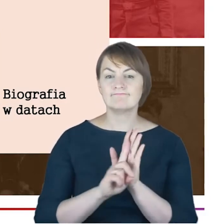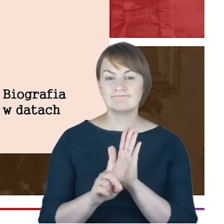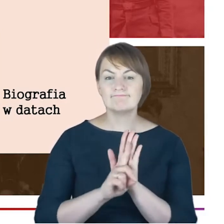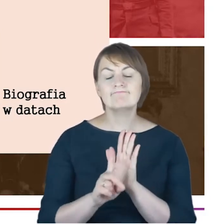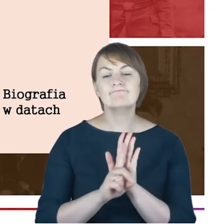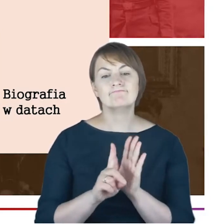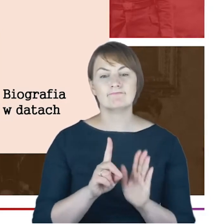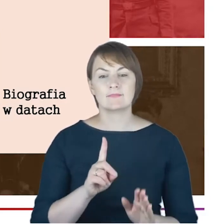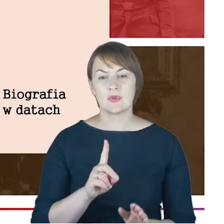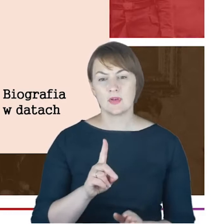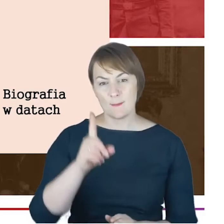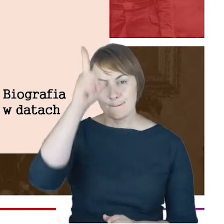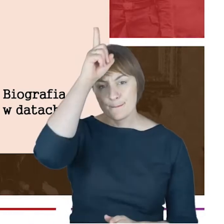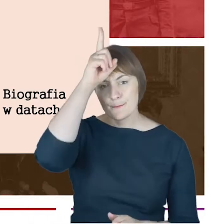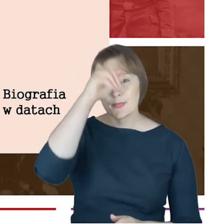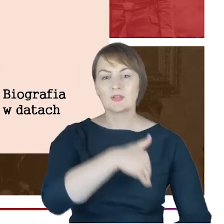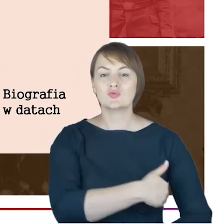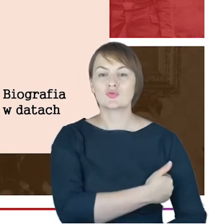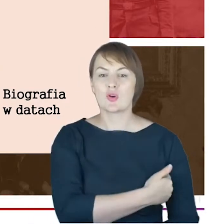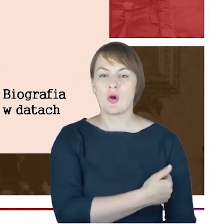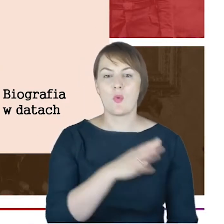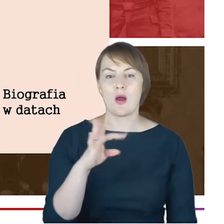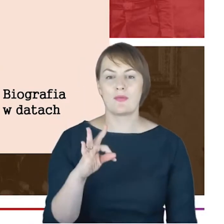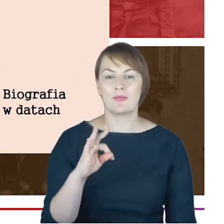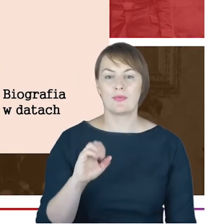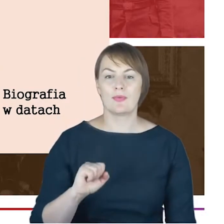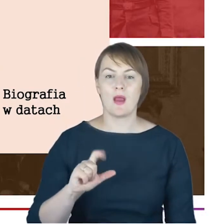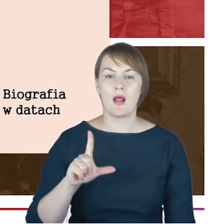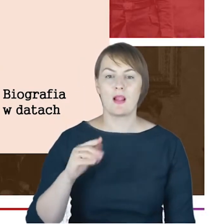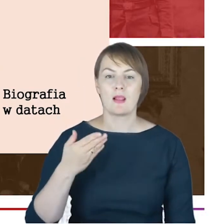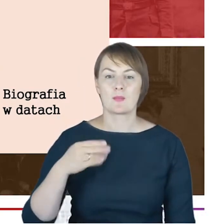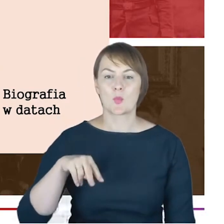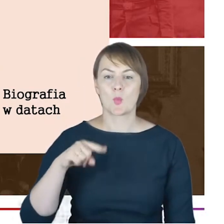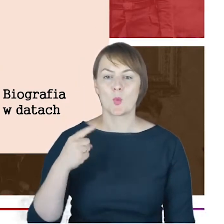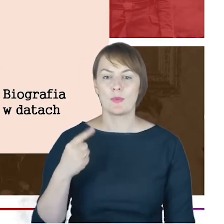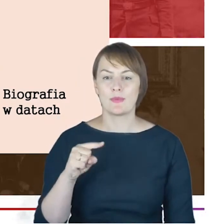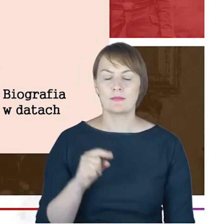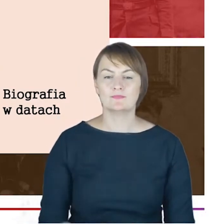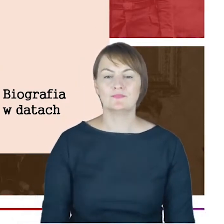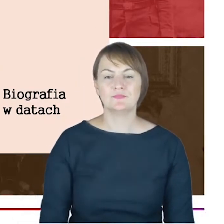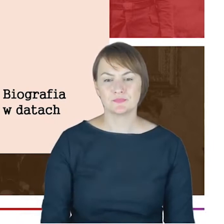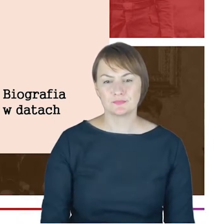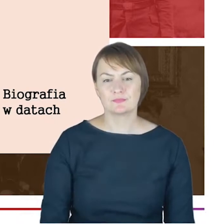talmudycznej-takiej, która jakby poprzedzała istnienie tego seminarium rabinackiego, powołanego przez Hildesheimera